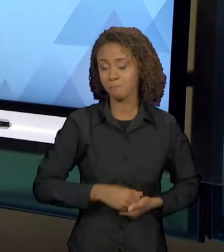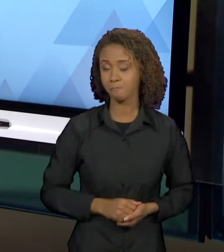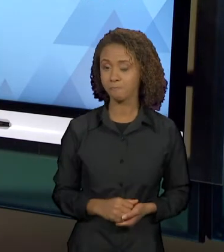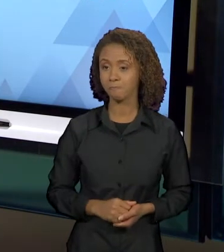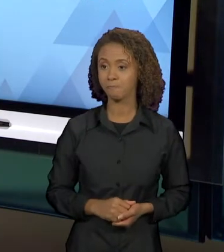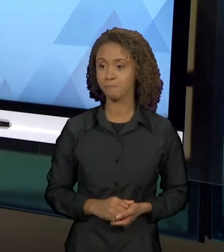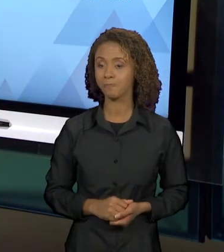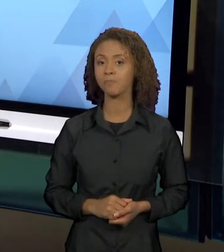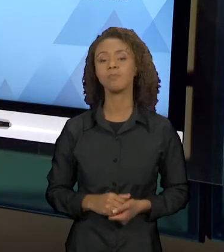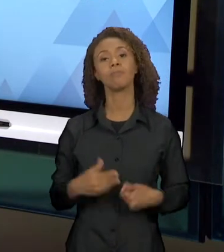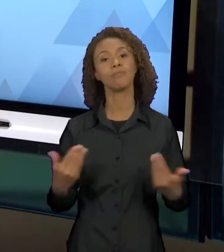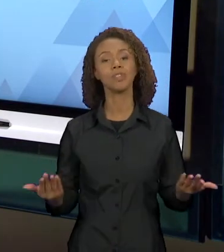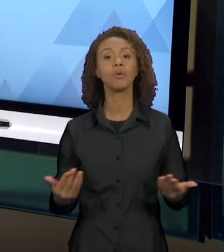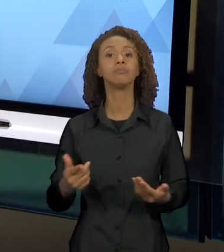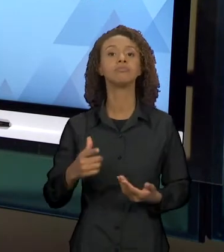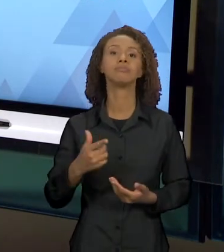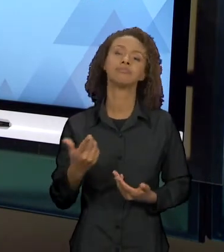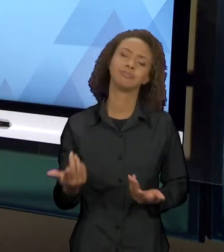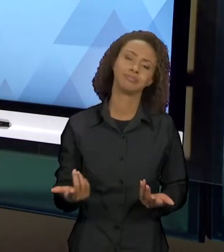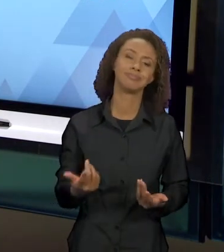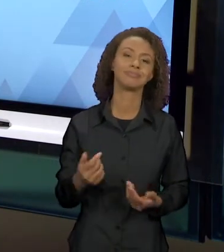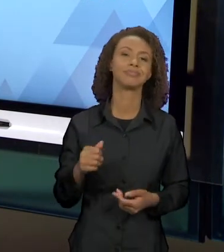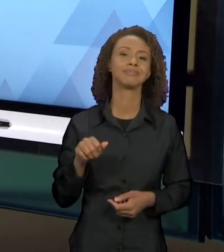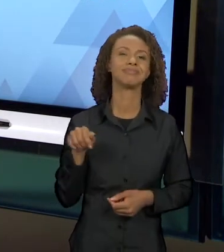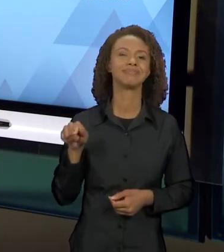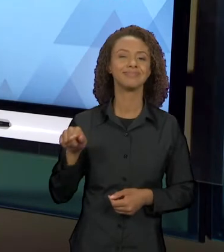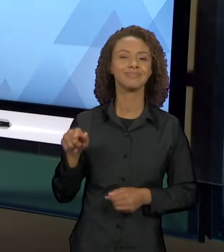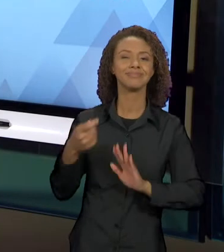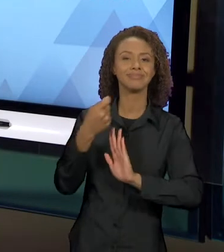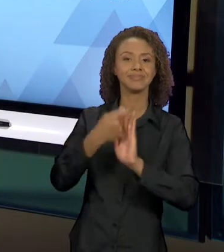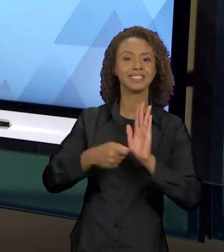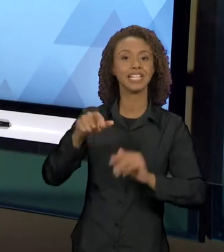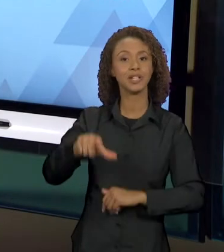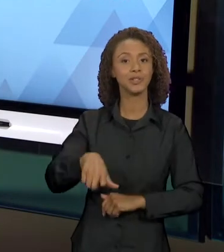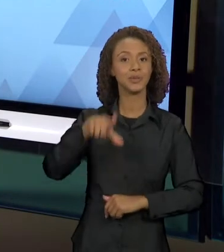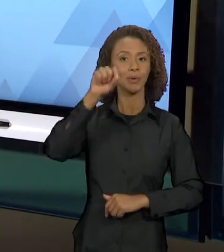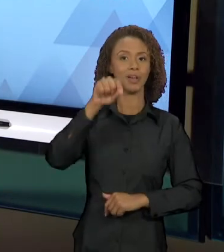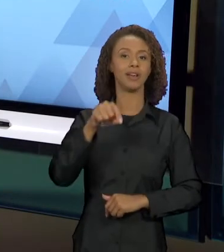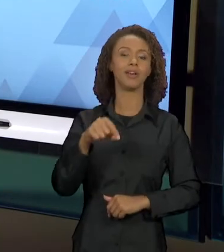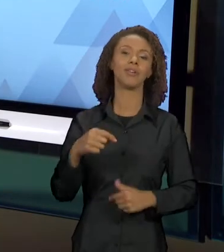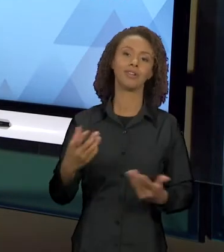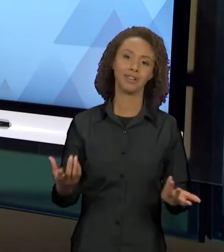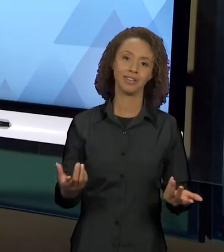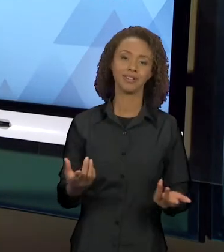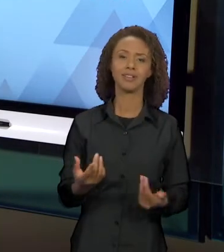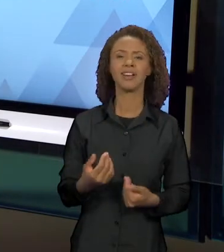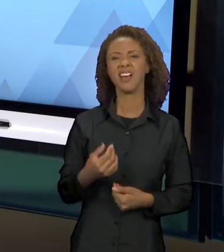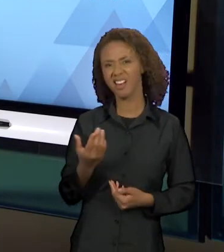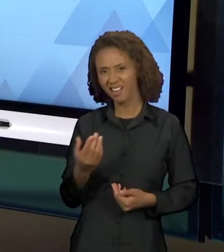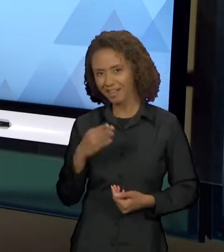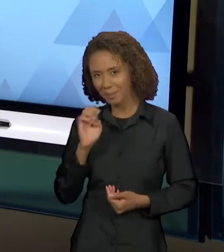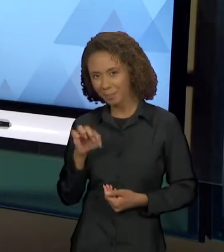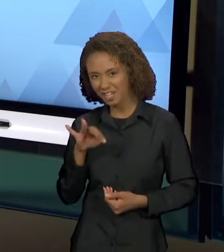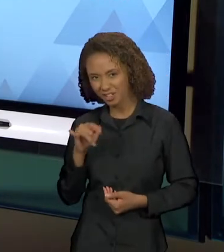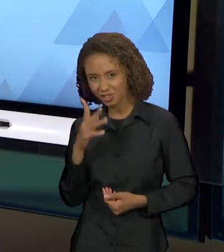NEUTRA ESSA ESCOLHA, NÃO É POR UM ACASO QUE BENTINHO VAI AO TEATRO ASSISTIR "OTELO", ISSO VAI